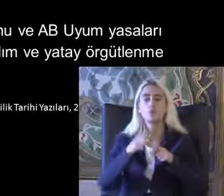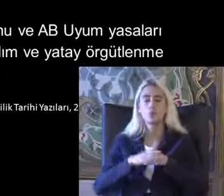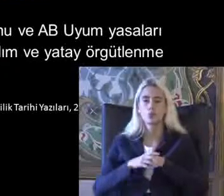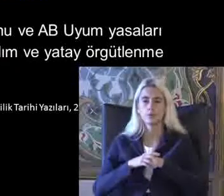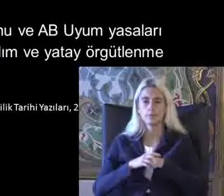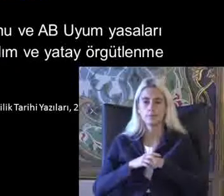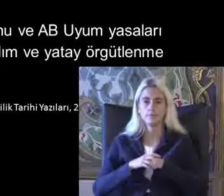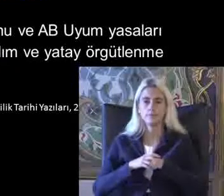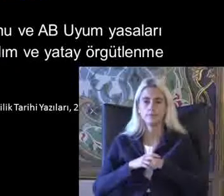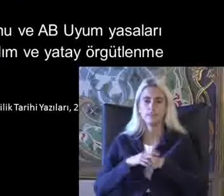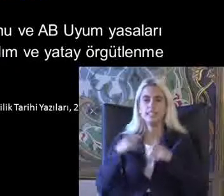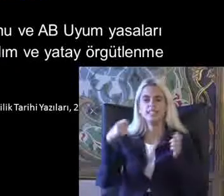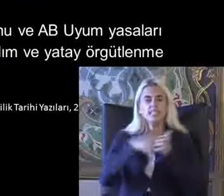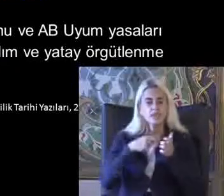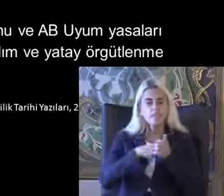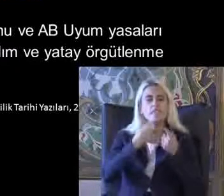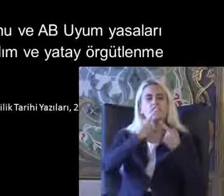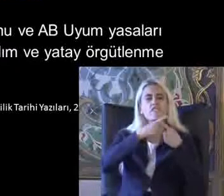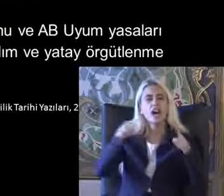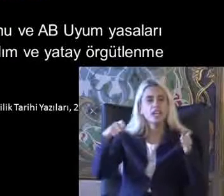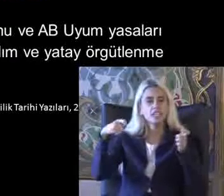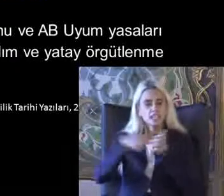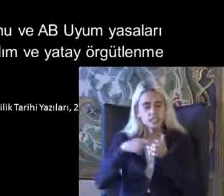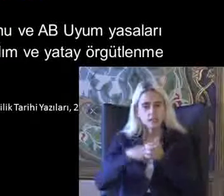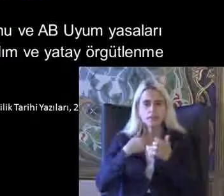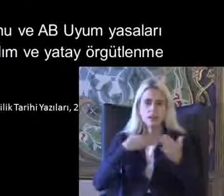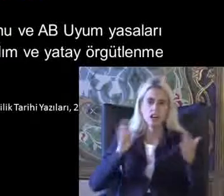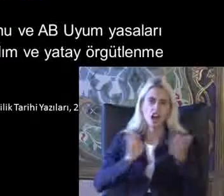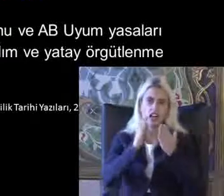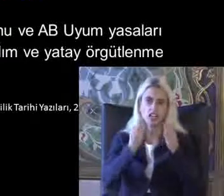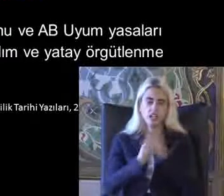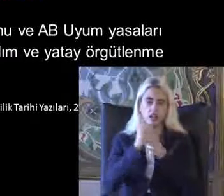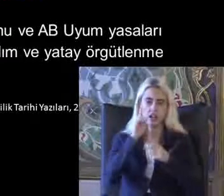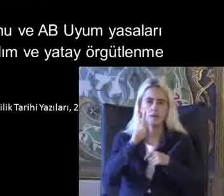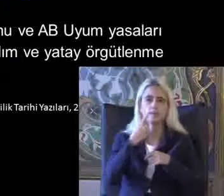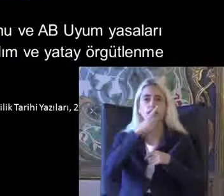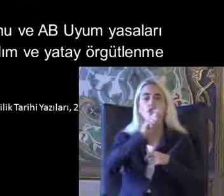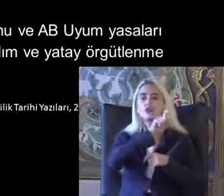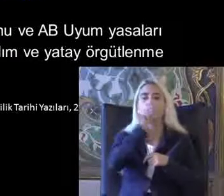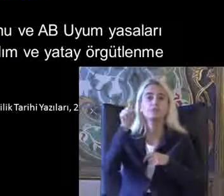Isimli hali farklı isimlerle Ha şurada 1980'de Türkiye'de